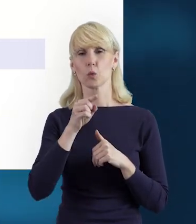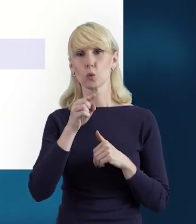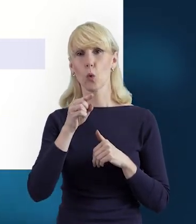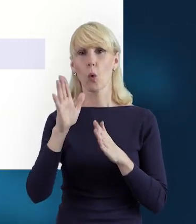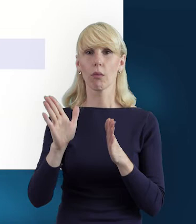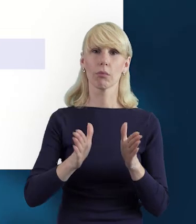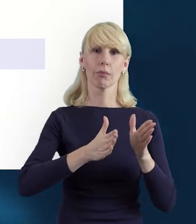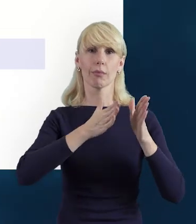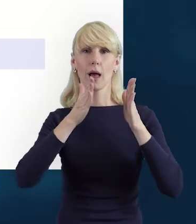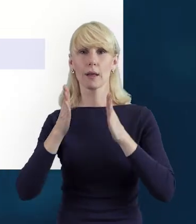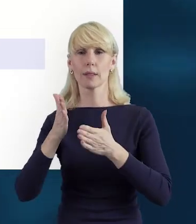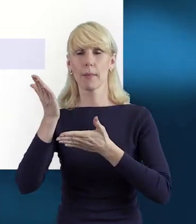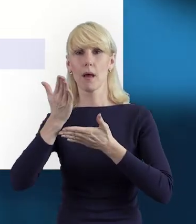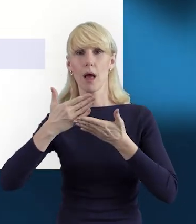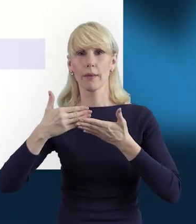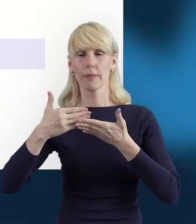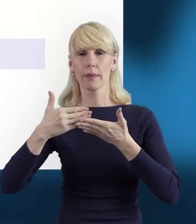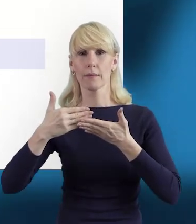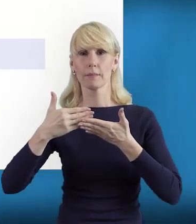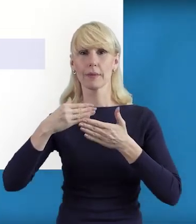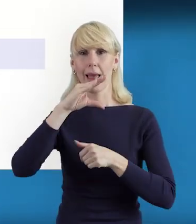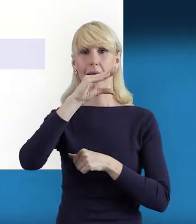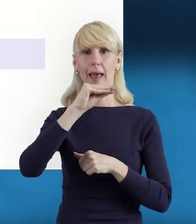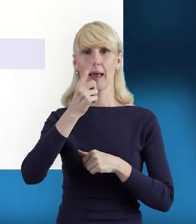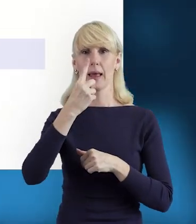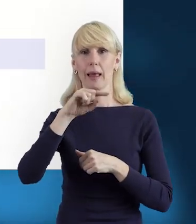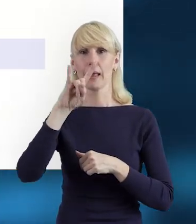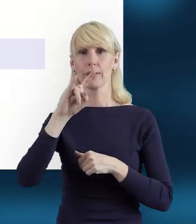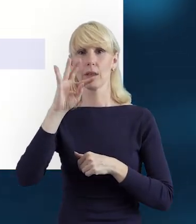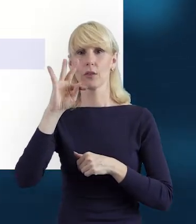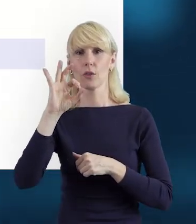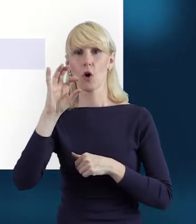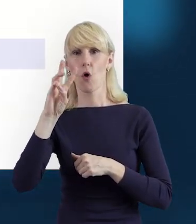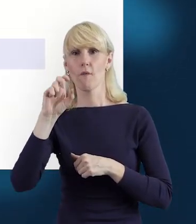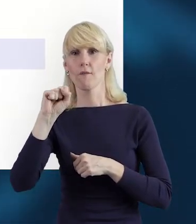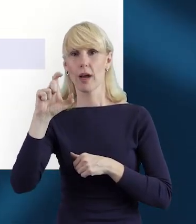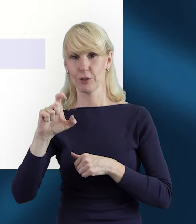klikamy właśnie na tę ikonę „Edytuj", czyli tej karteczki z ołówkiem.